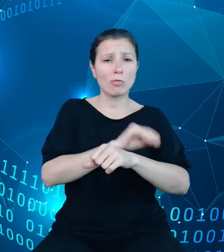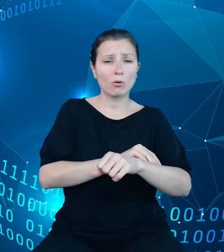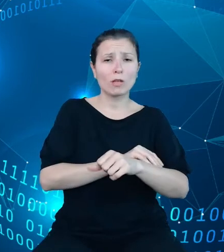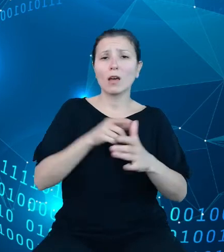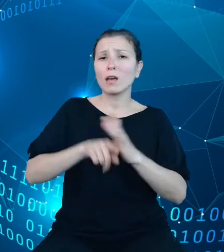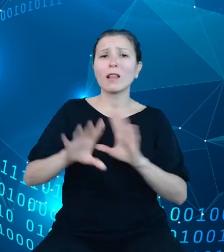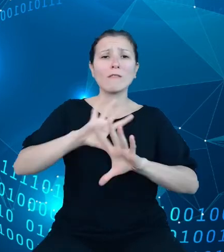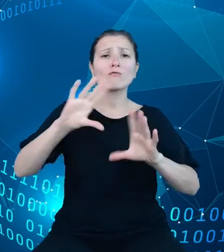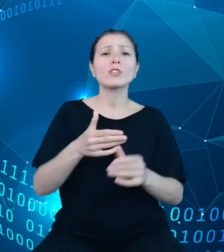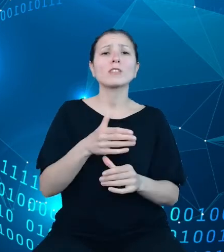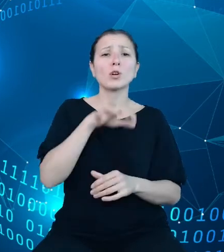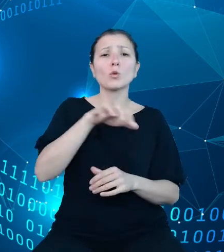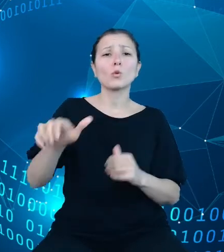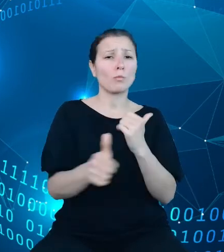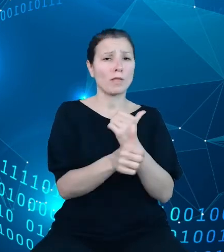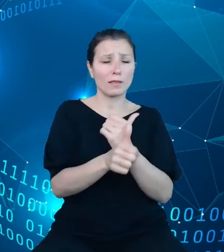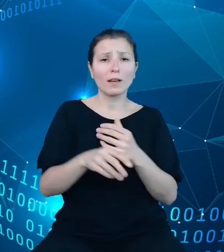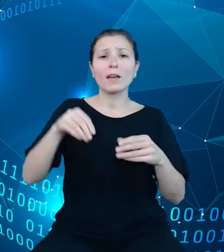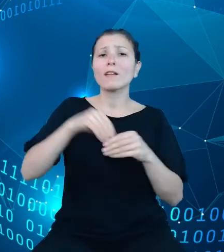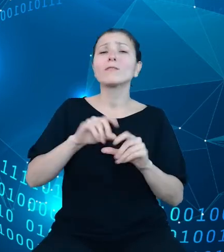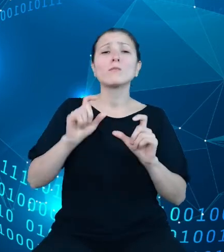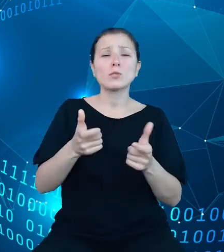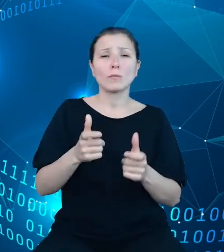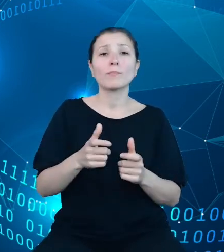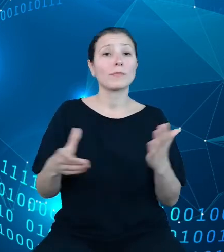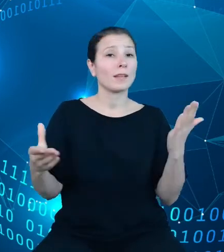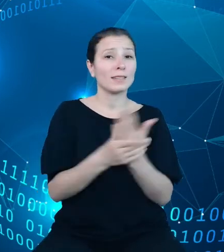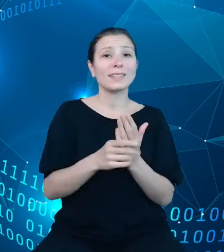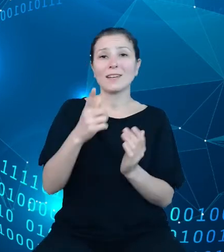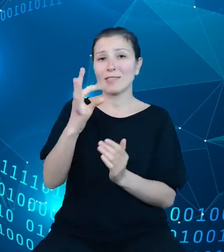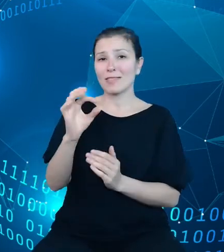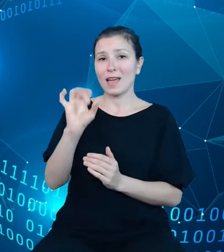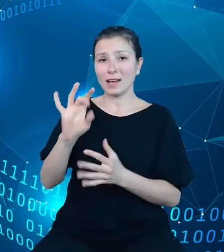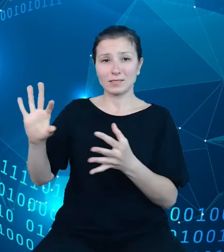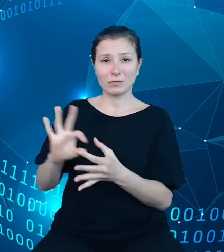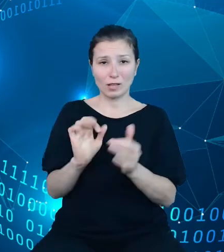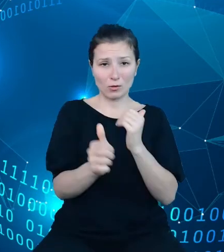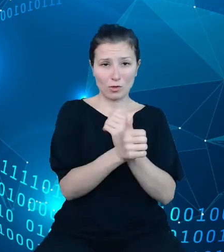Zawiera ona między innymi zestaw tagów odnoszących się do tej zmiennej, szalenie